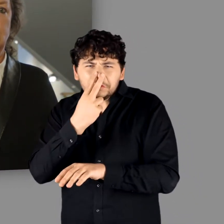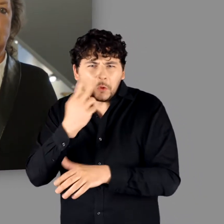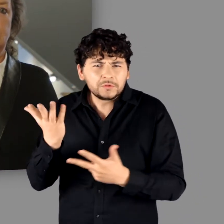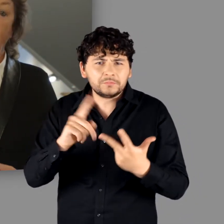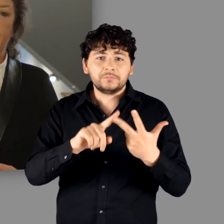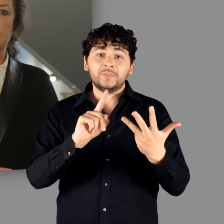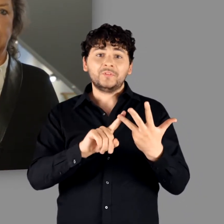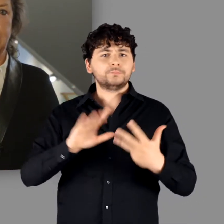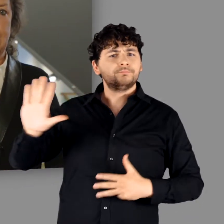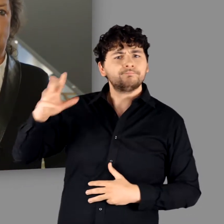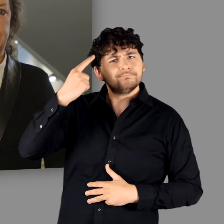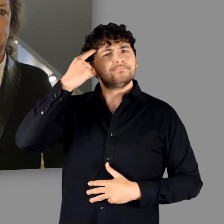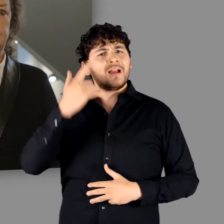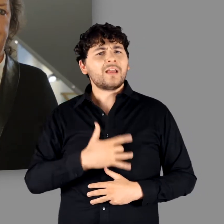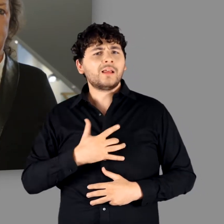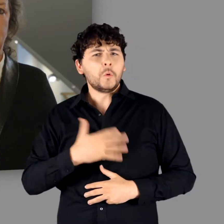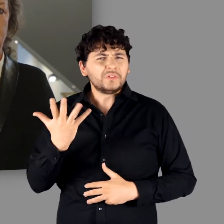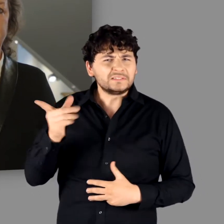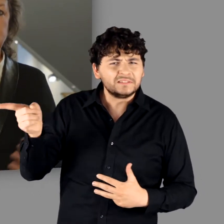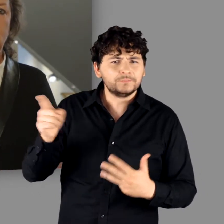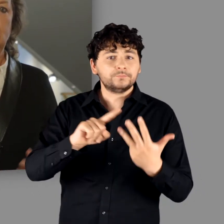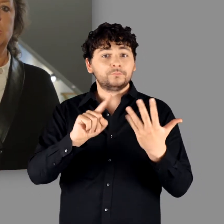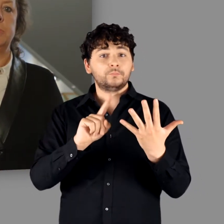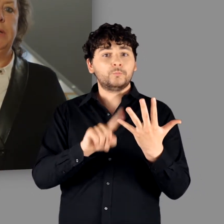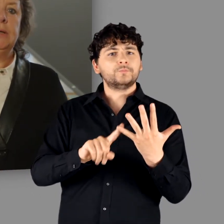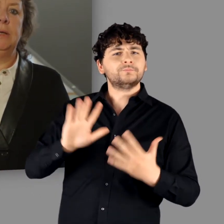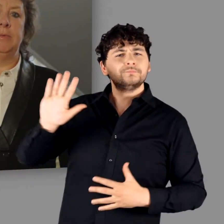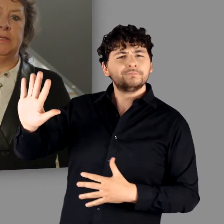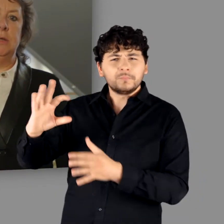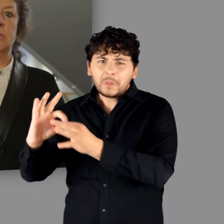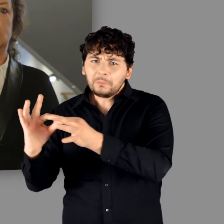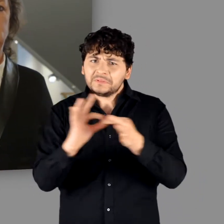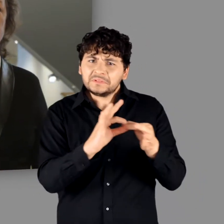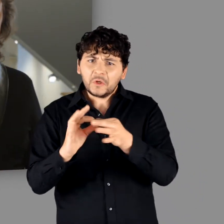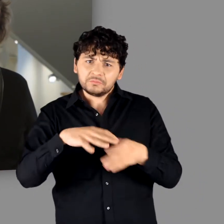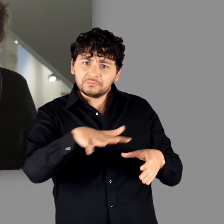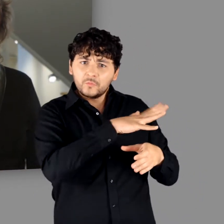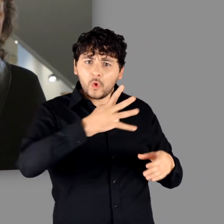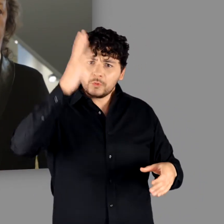Woran wurde geglaubt? Welche Rolle spielten die Beziehungen zu den Römern?